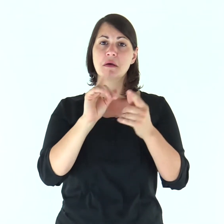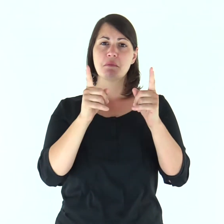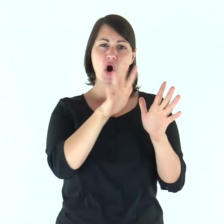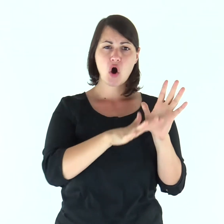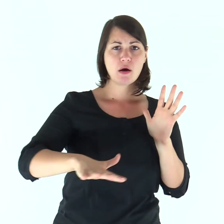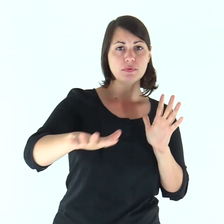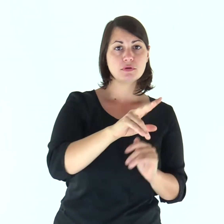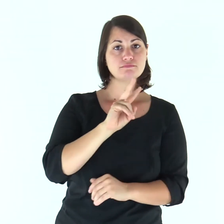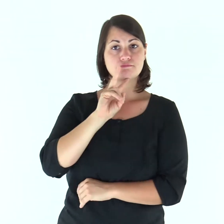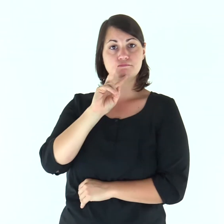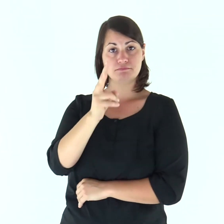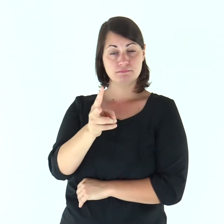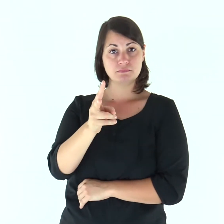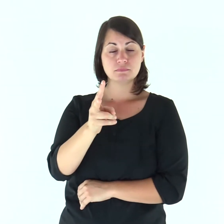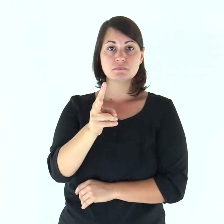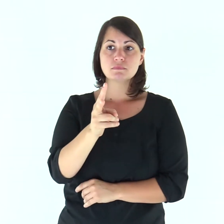Il popolo rispose: